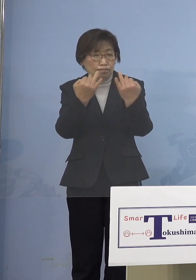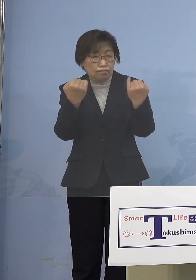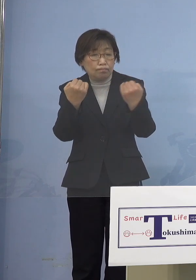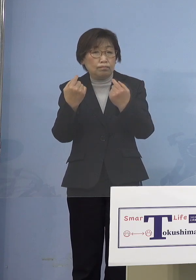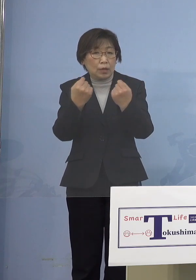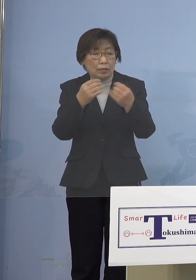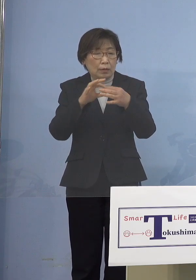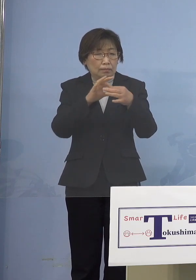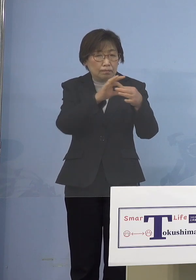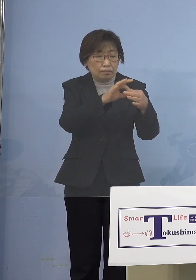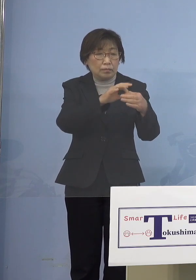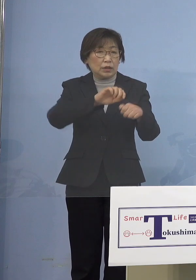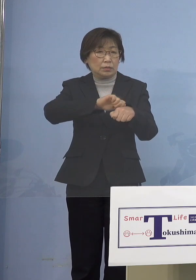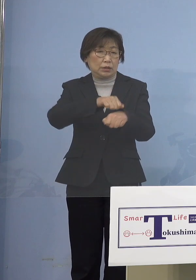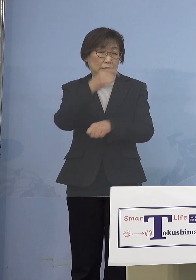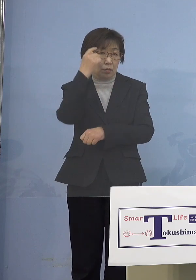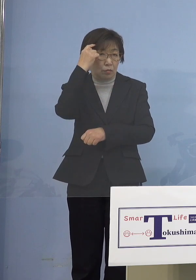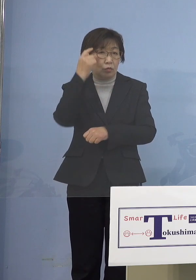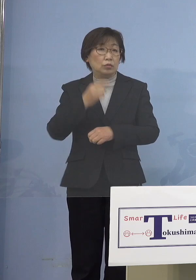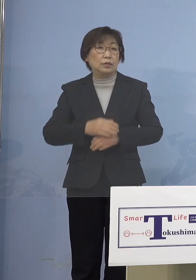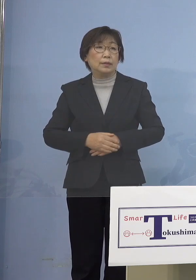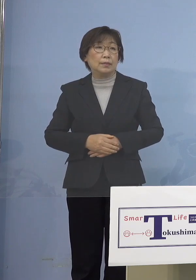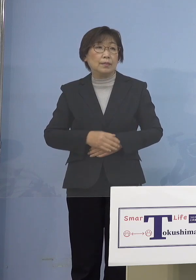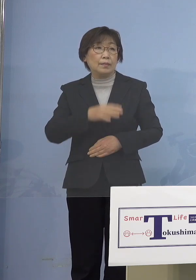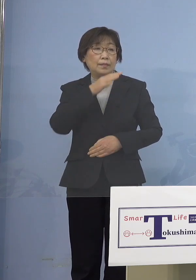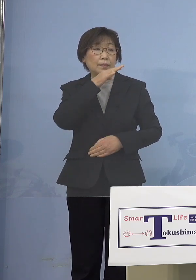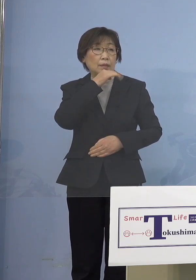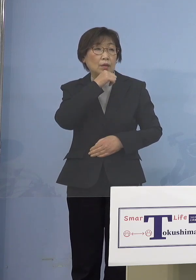（朝日新聞社） つまり理由としては5歳児未満の児童が